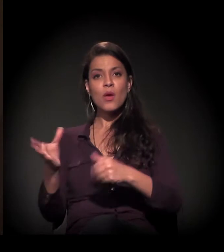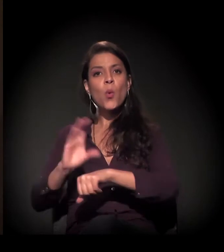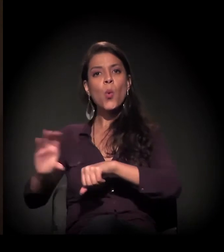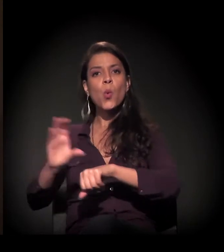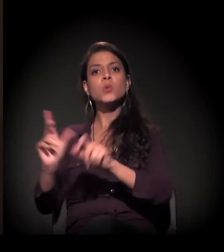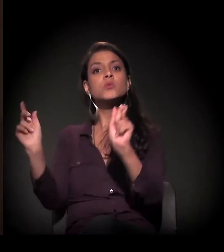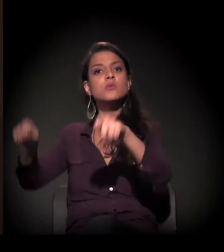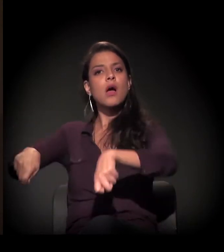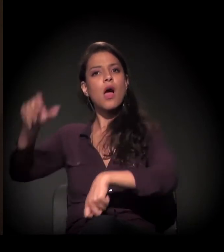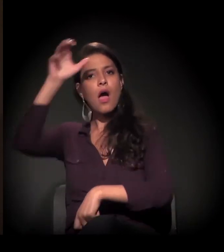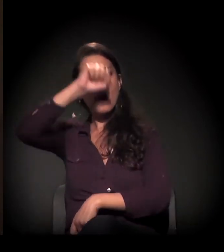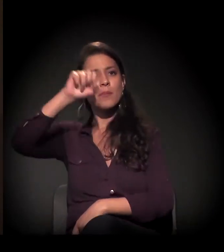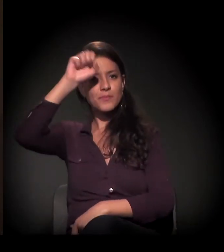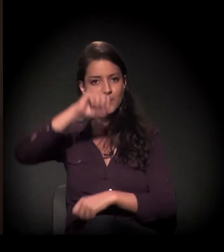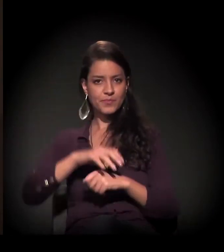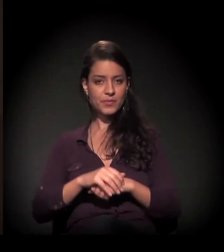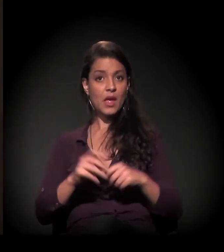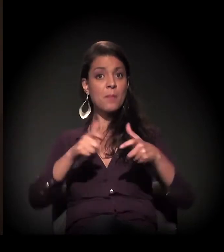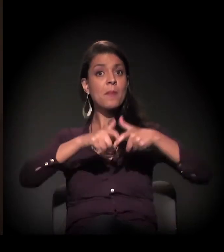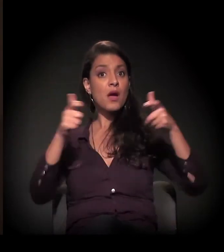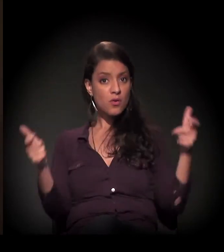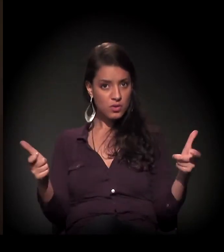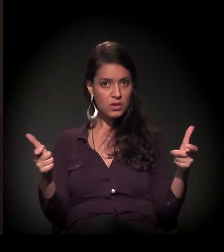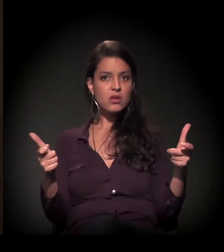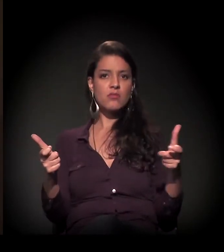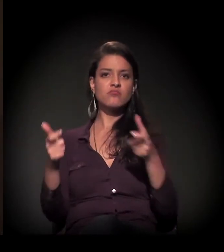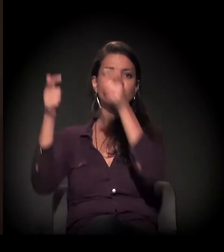Uma boa parte voltou para a sua terra.